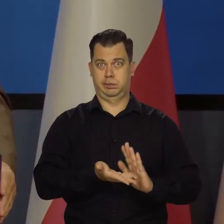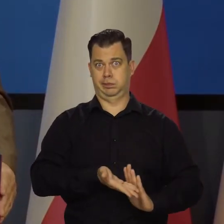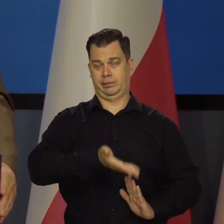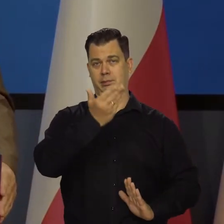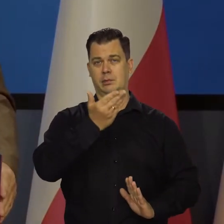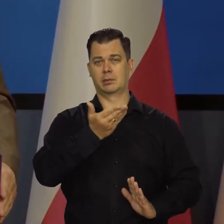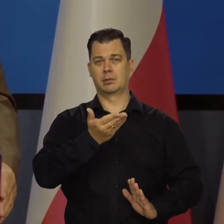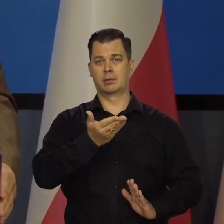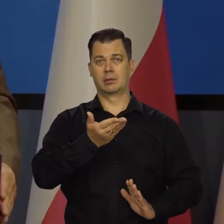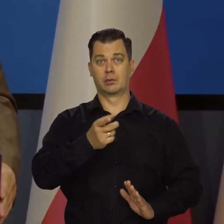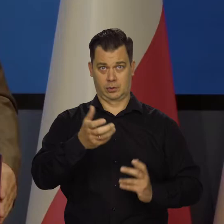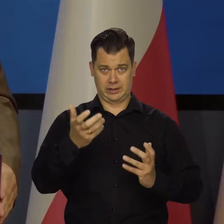No, chyba nikt by tego nie chciał.